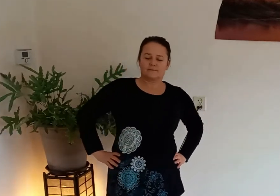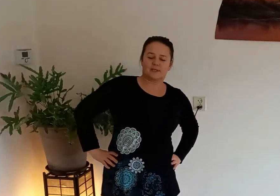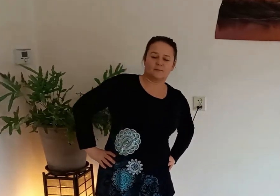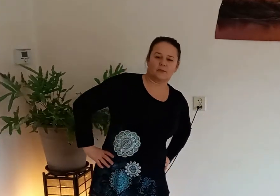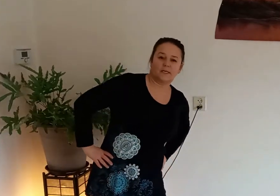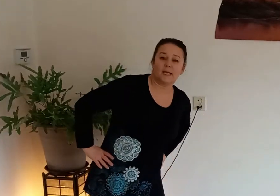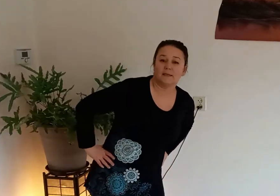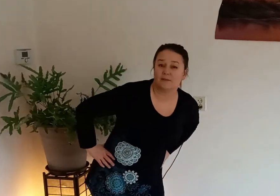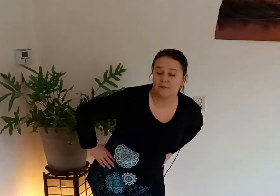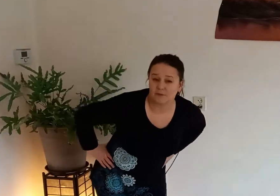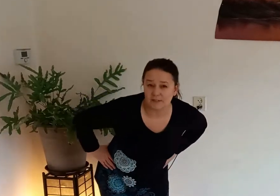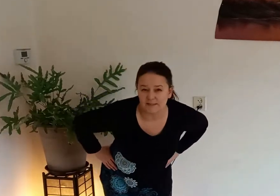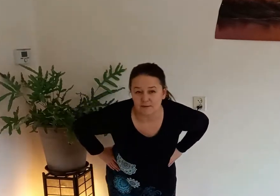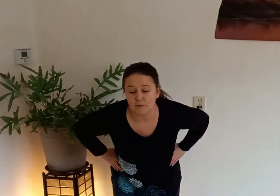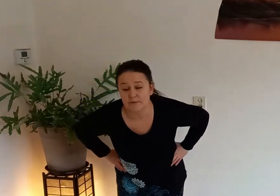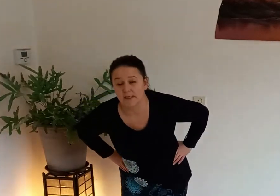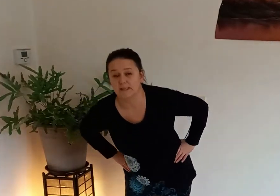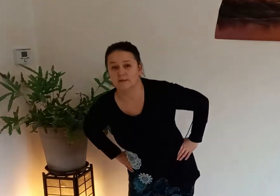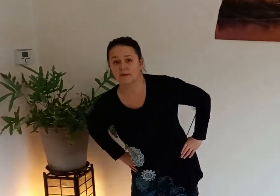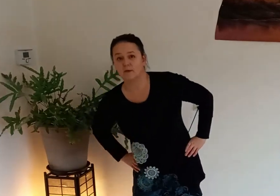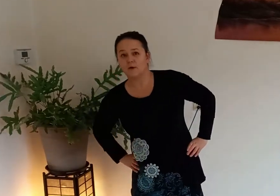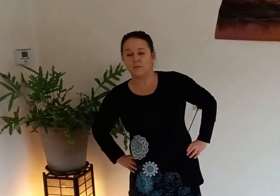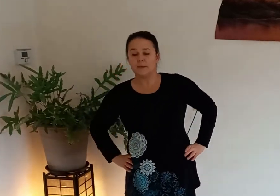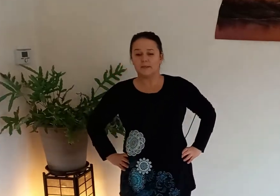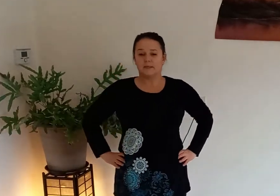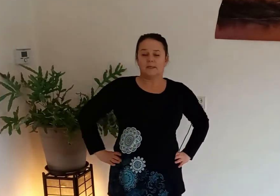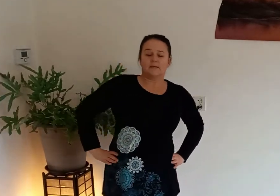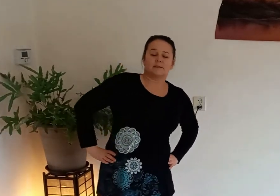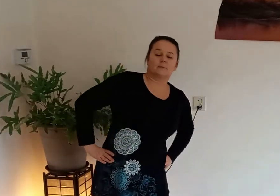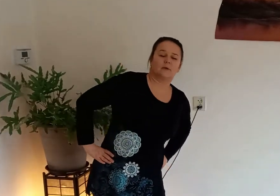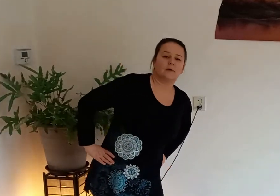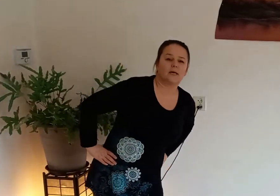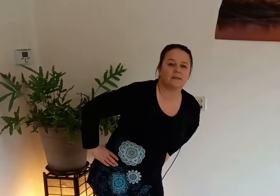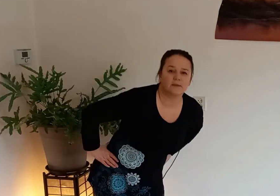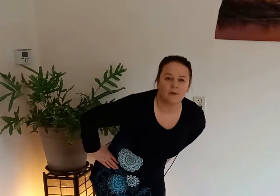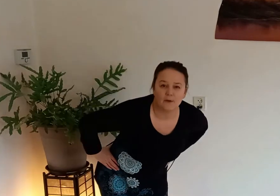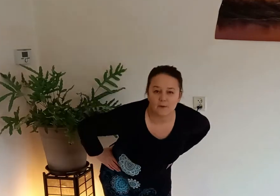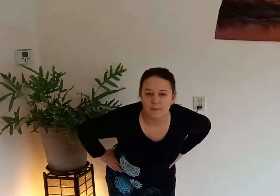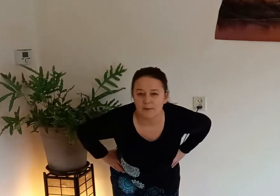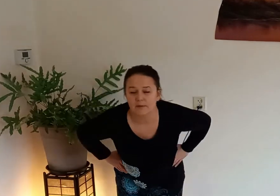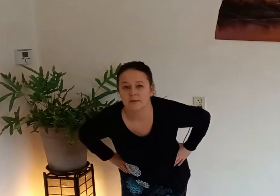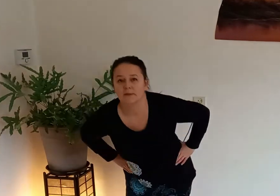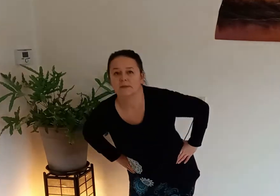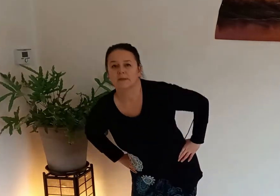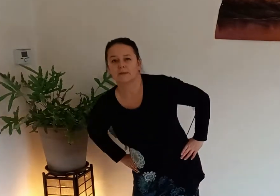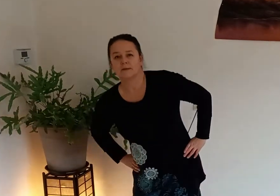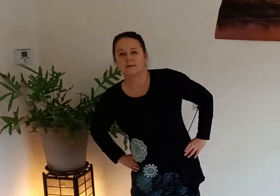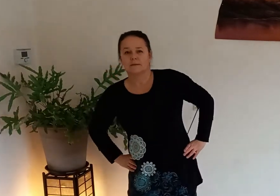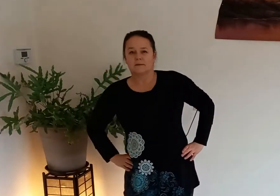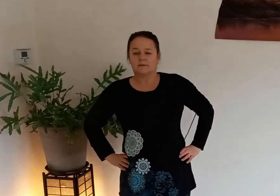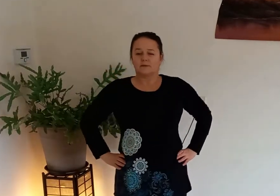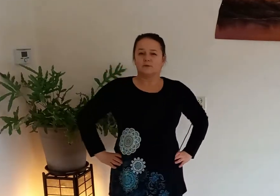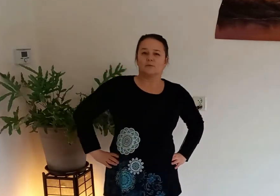misschien moet je de hele dag wel zitten of de hele dag lopen dan is het belangrijk dat je heupen de doorbloeding goed is